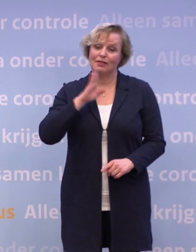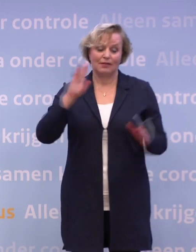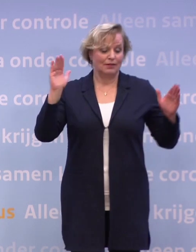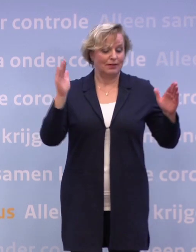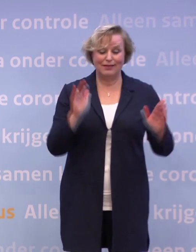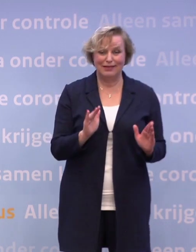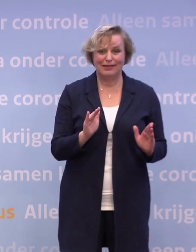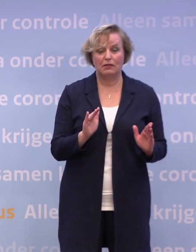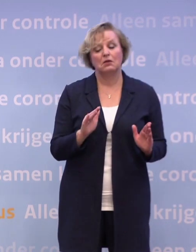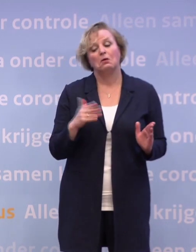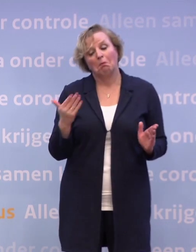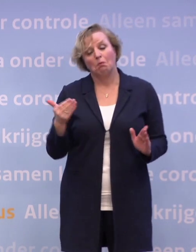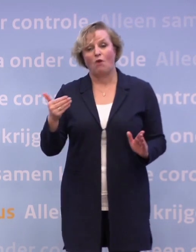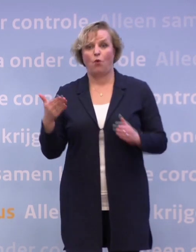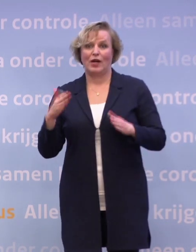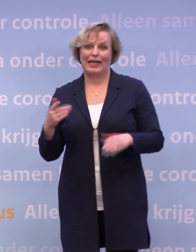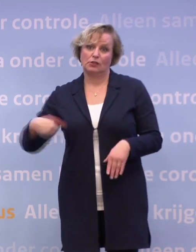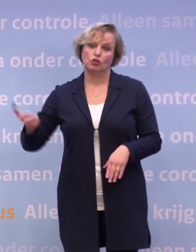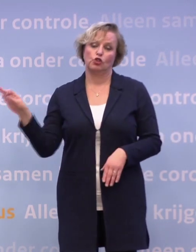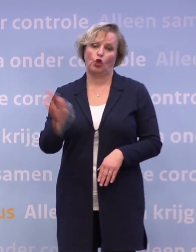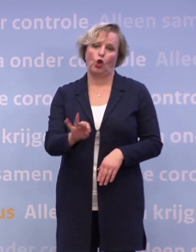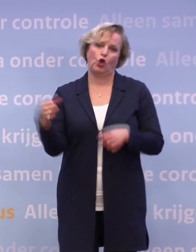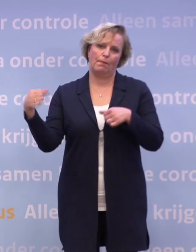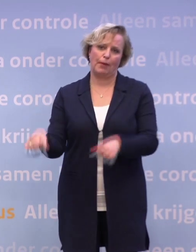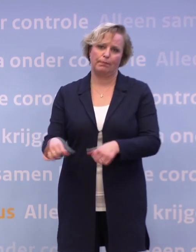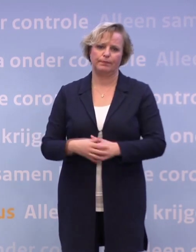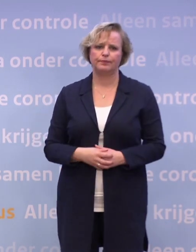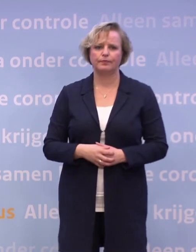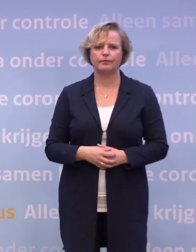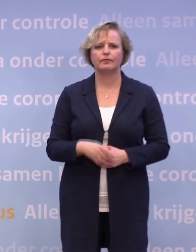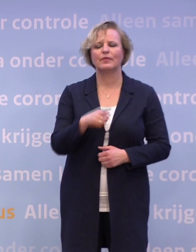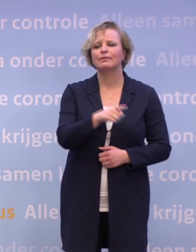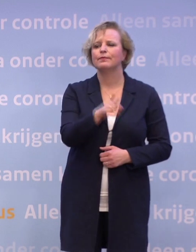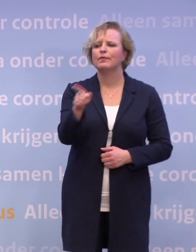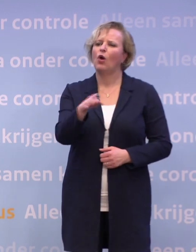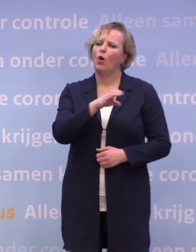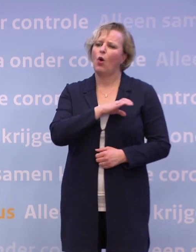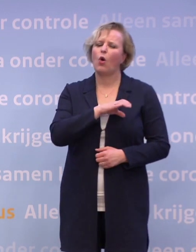...het niet uit te sluiten is dat we voor de kerst hier nog een keer staan. De collega van RTL begon niet voor niets over de horeca.